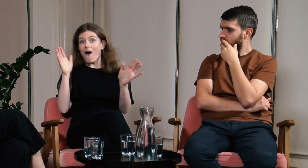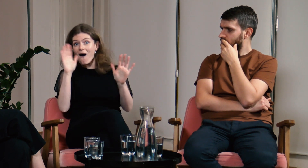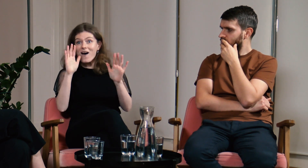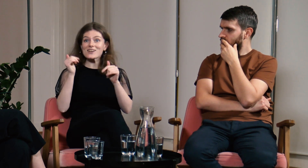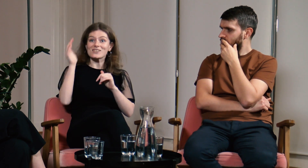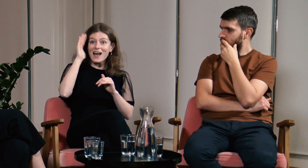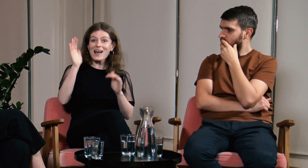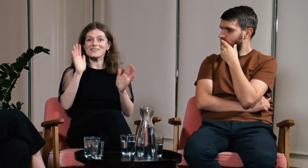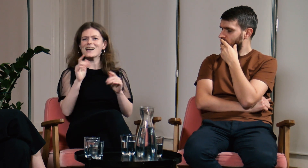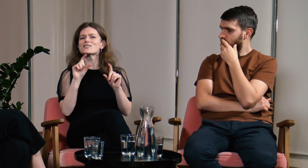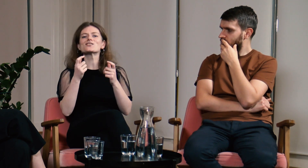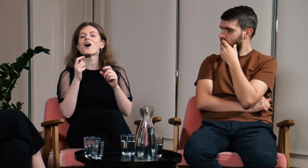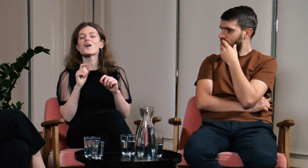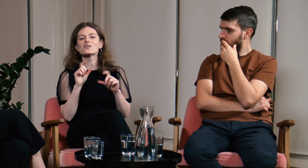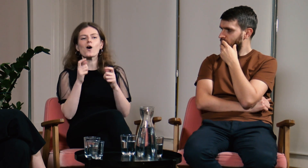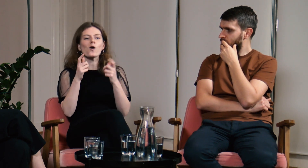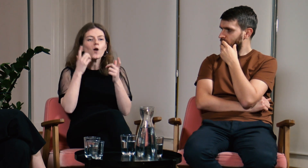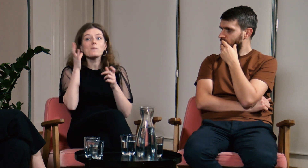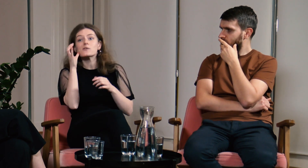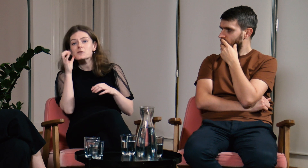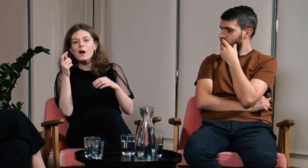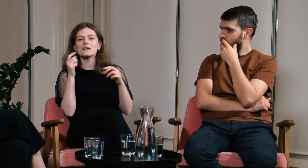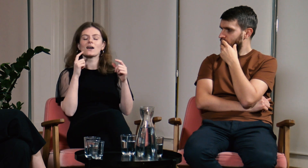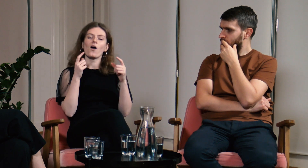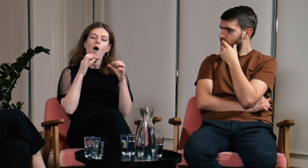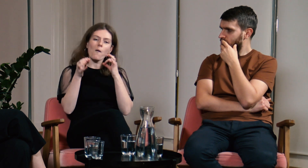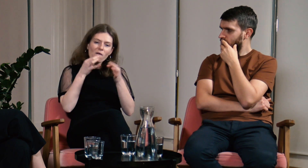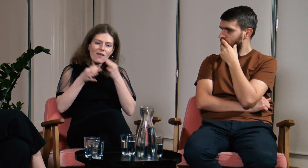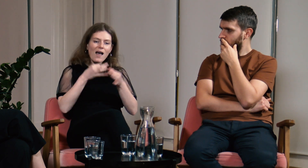Rozmawiałyśmy krótko o tym co tam u nas słychać.